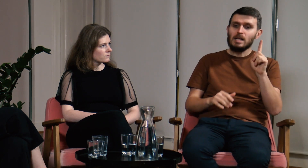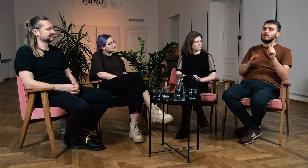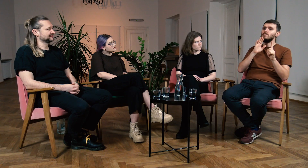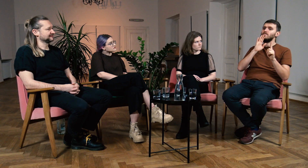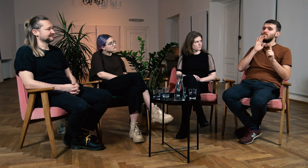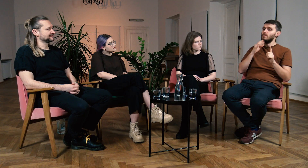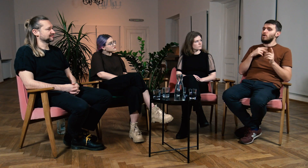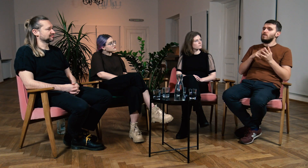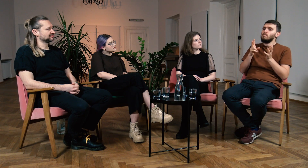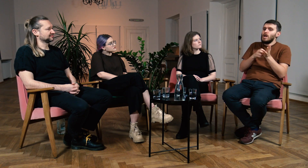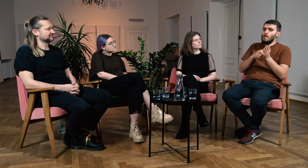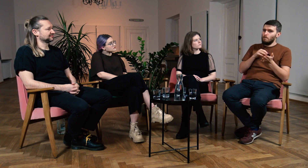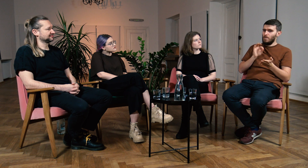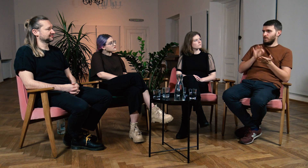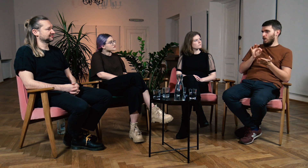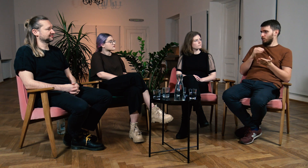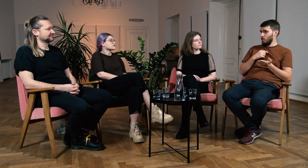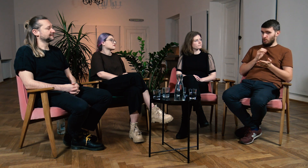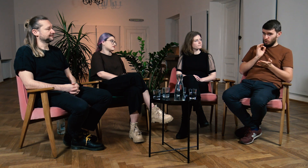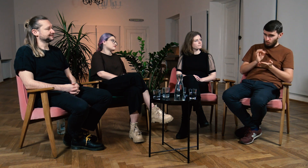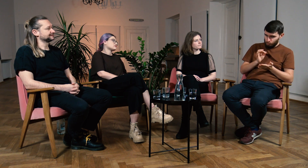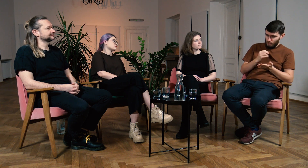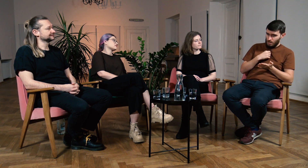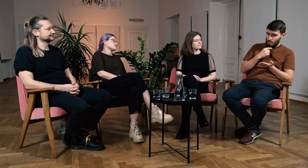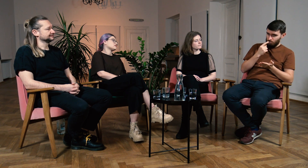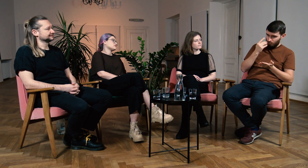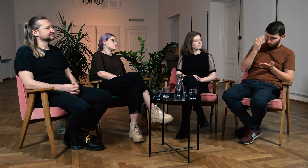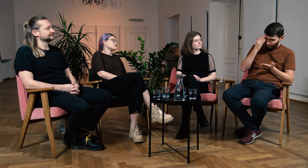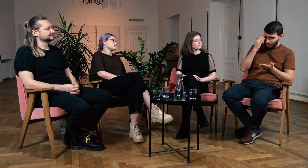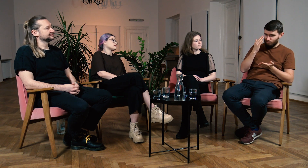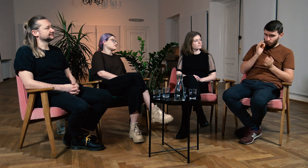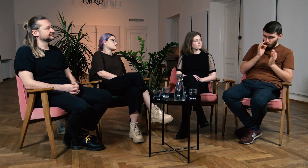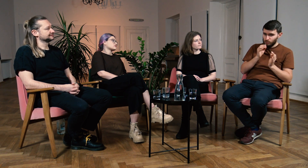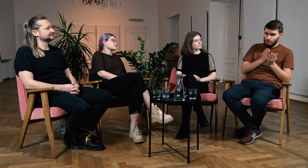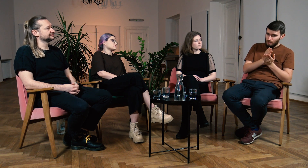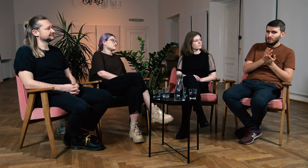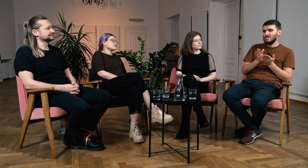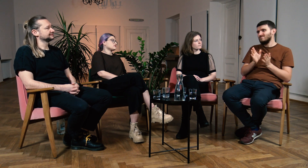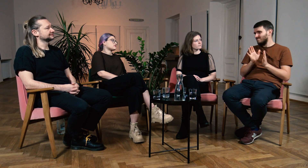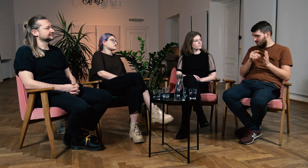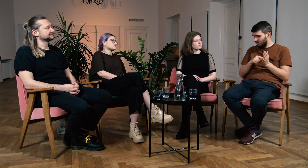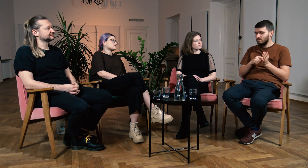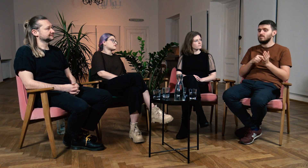ale dalej brakowało mi pewności czy to co mówię, to co wiem jest rzeczywiście prawidłowe.